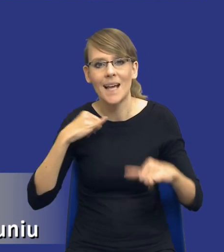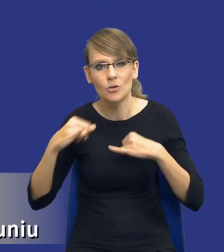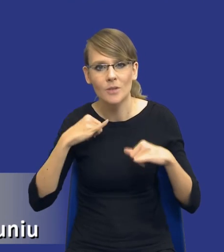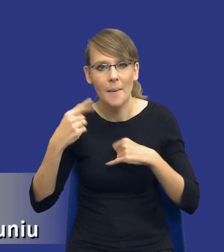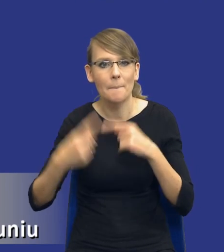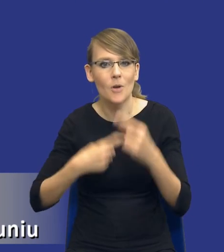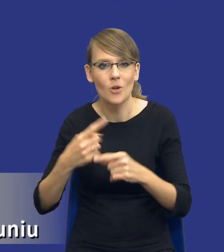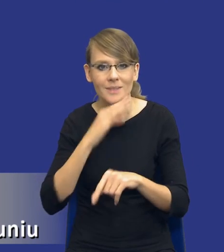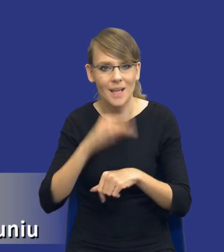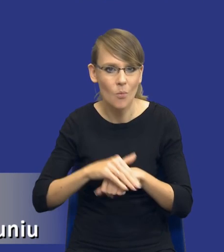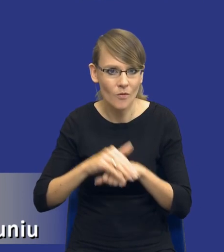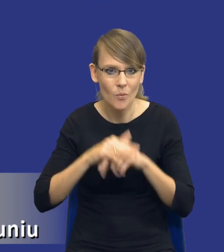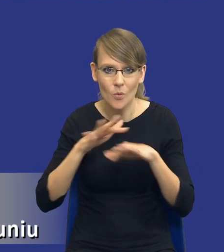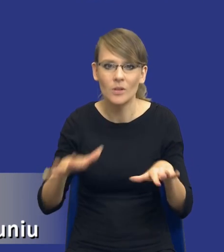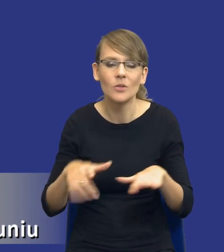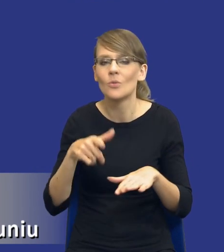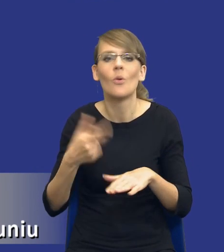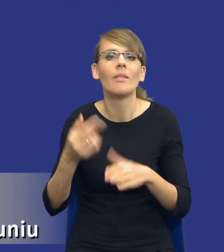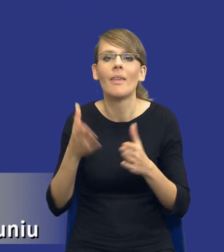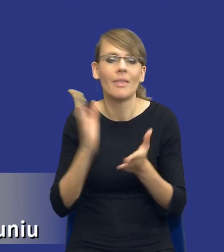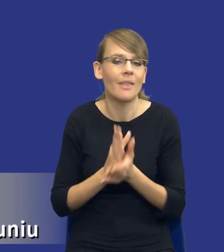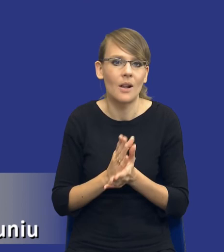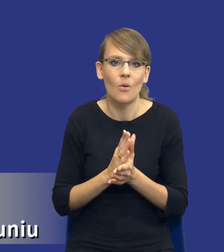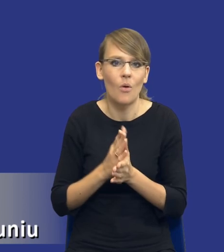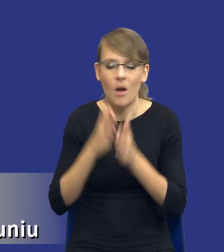zamówień publicznych, nie ogranicza się tylko i wyłącznie do tego, że, no,